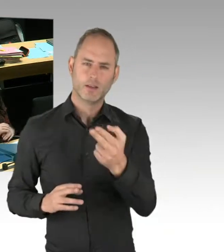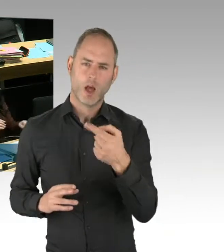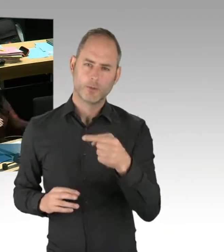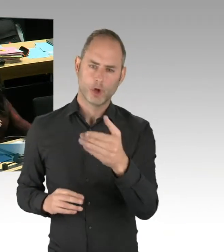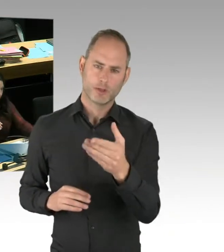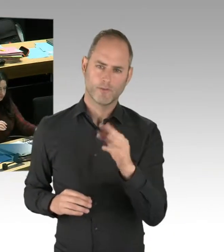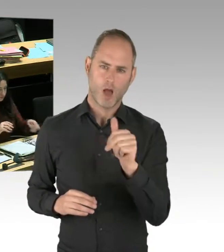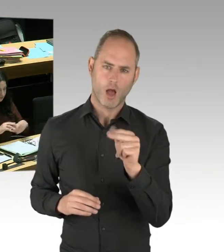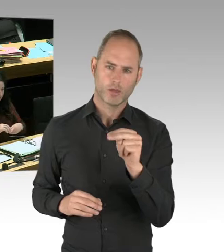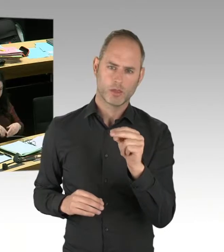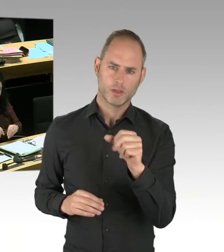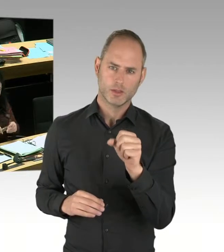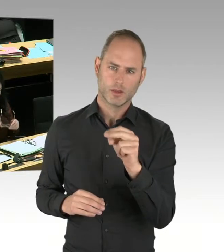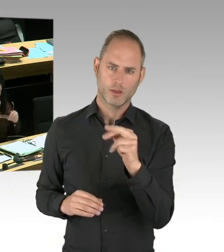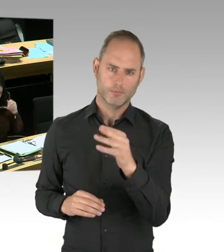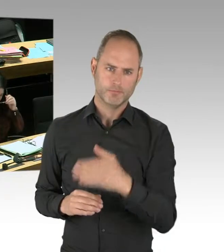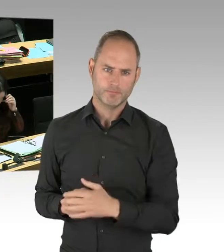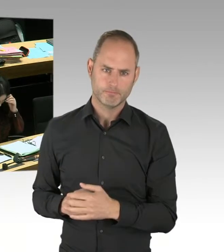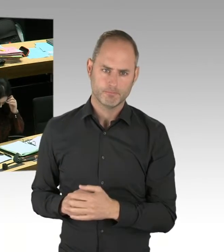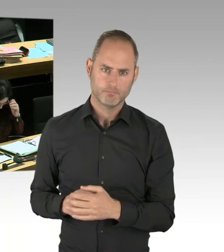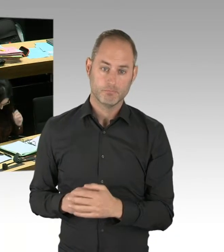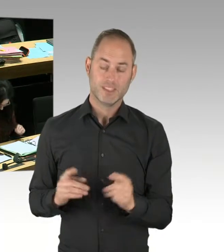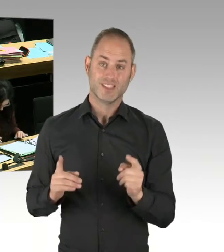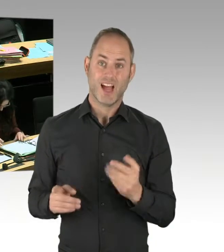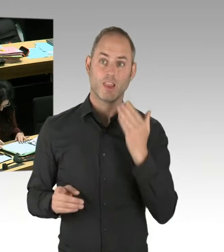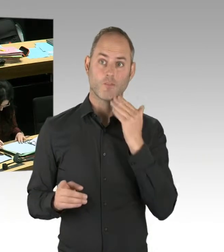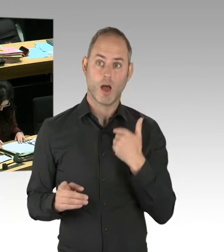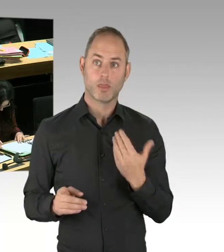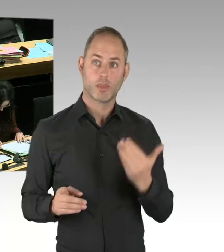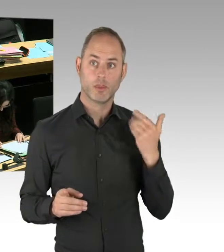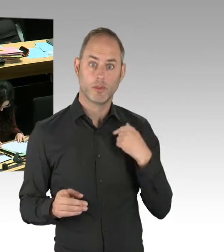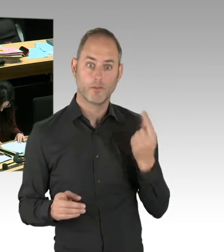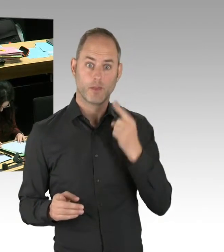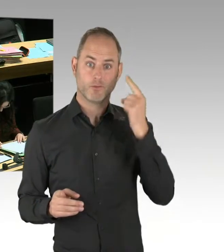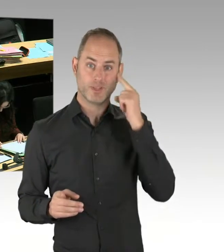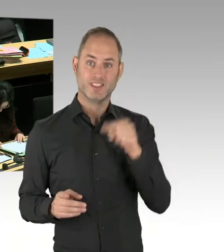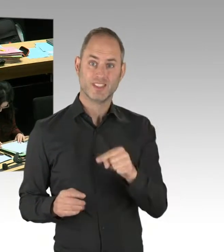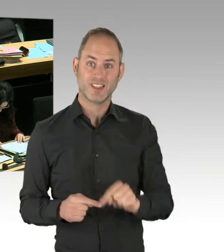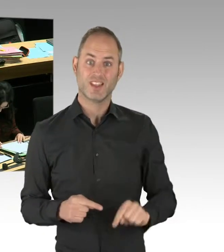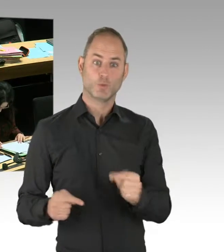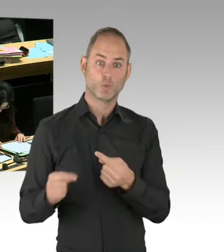Aber die sonstige Grundannahme Ihrer Rede wird ja heute öffentlich auch widerlegt,